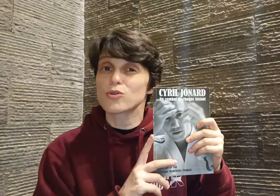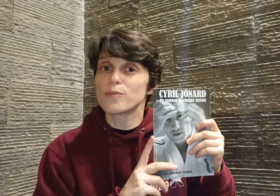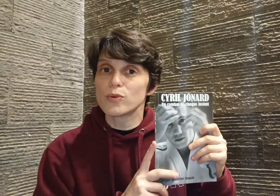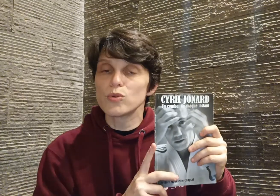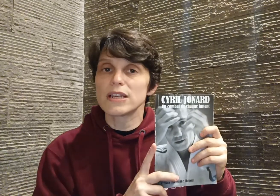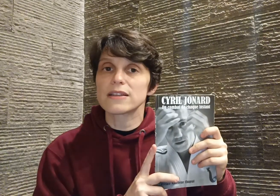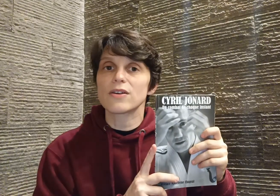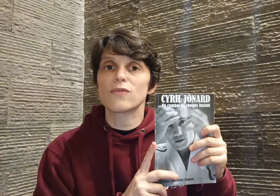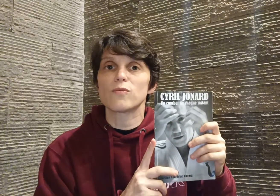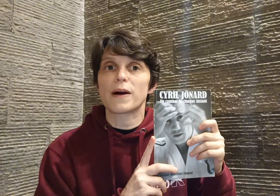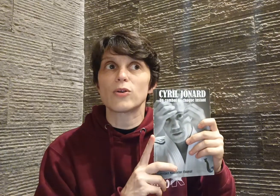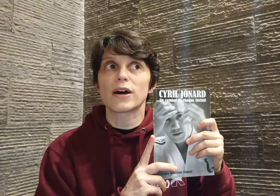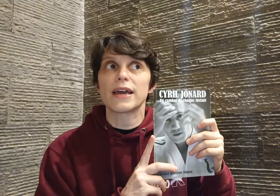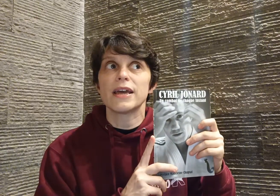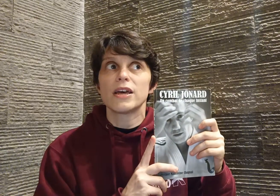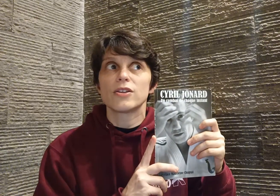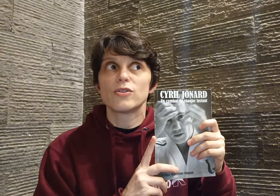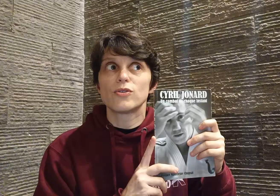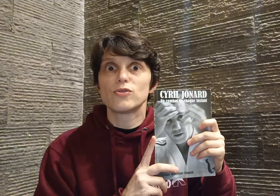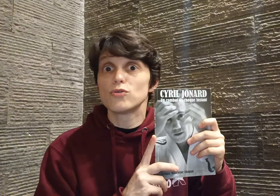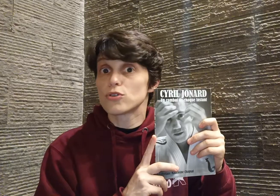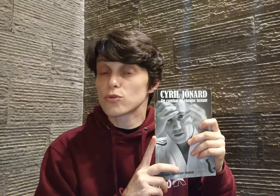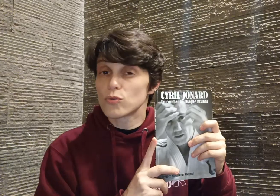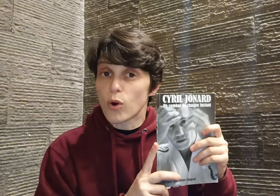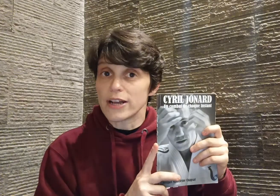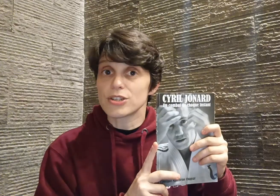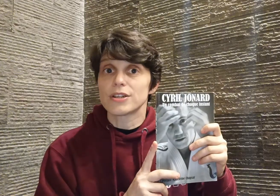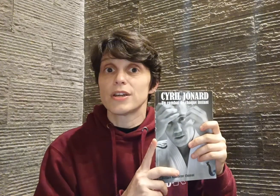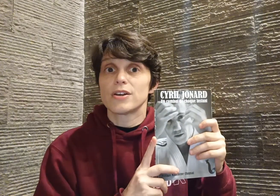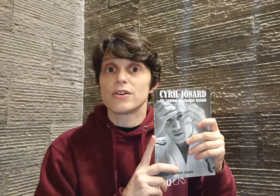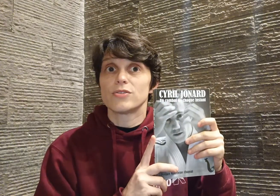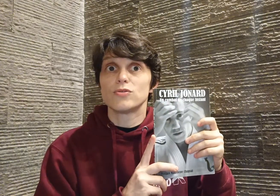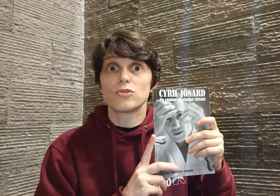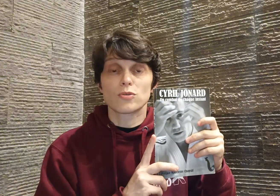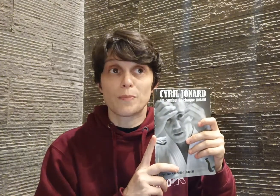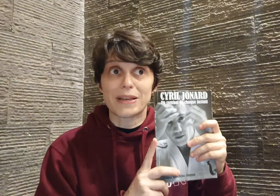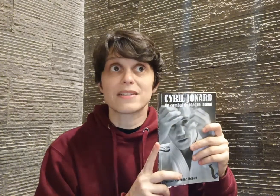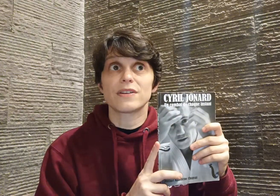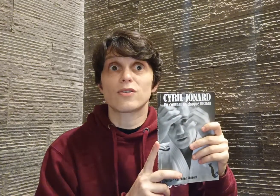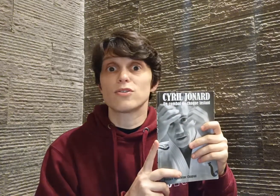que beaucoup de lecteurs vous parleraient d'une leçon de courage, d'une leçon de persévérance,